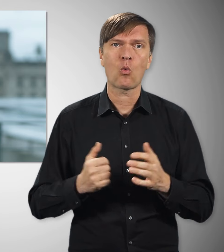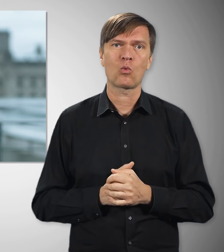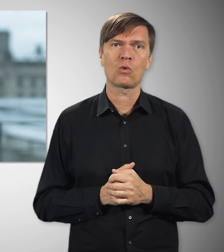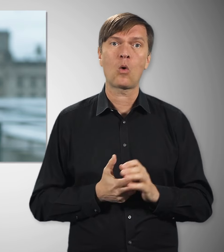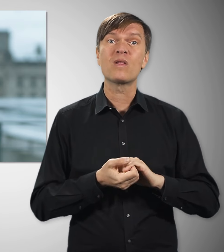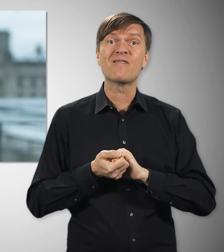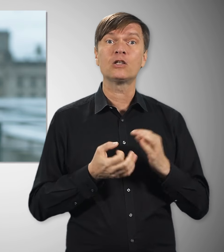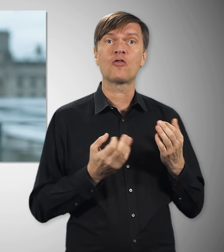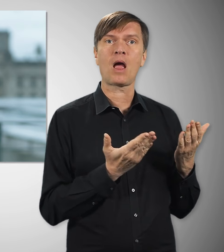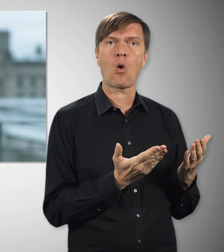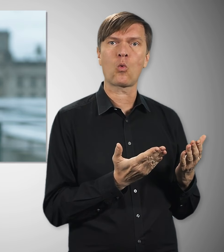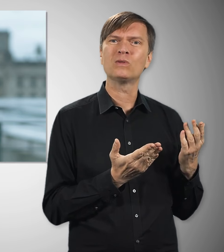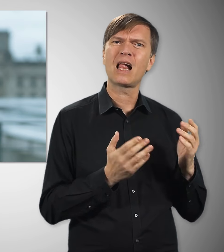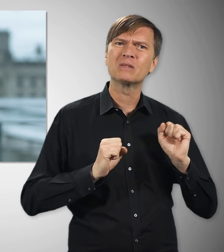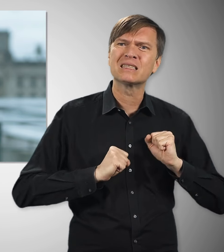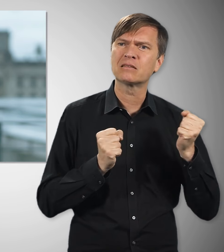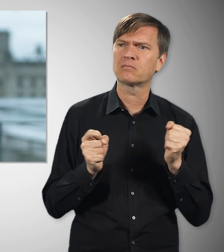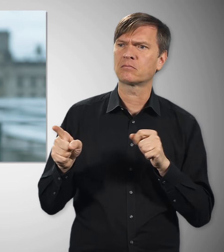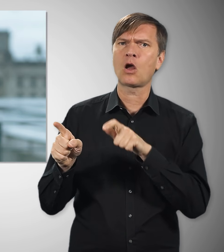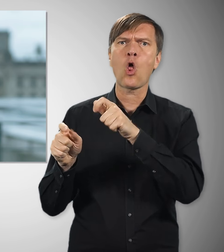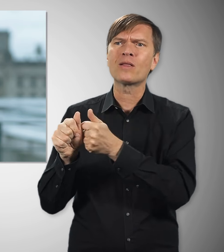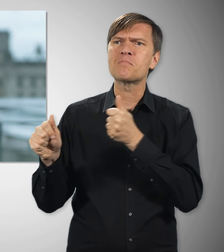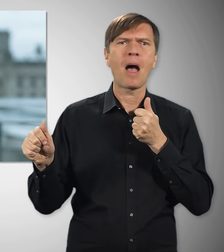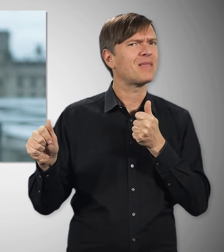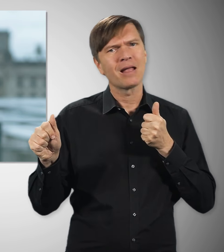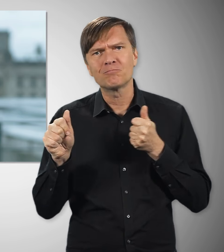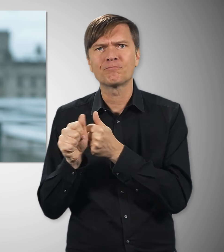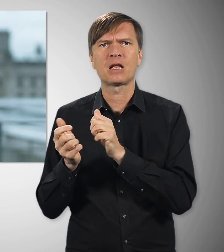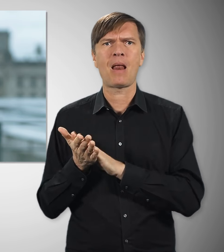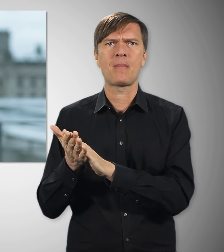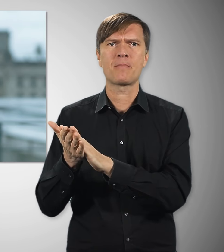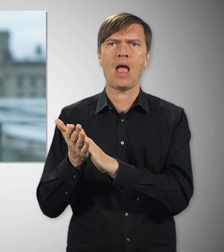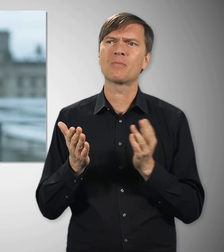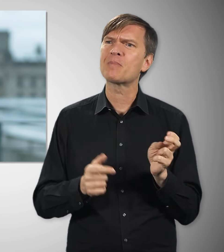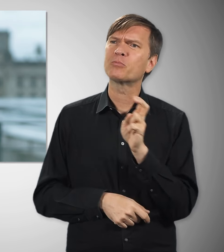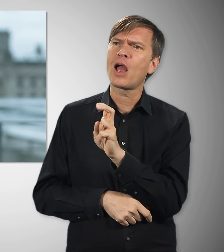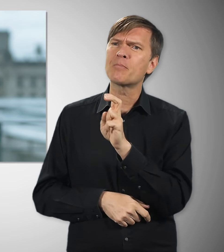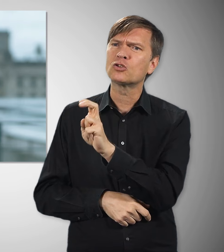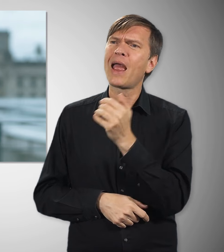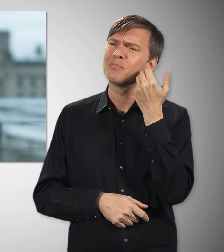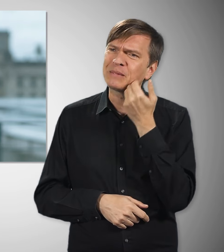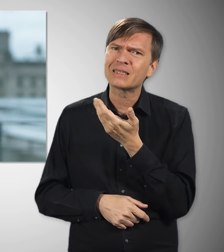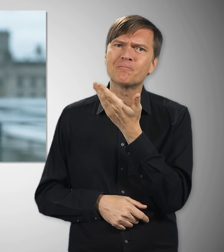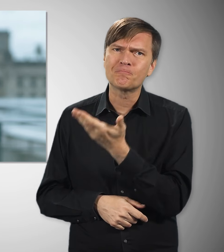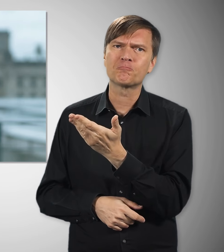Unsere Gewerkschaften machen sich dafür stark, dass alle mitkommen bei solchen Veränderungen. Etwa, indem sie immer wieder darauf drängen,